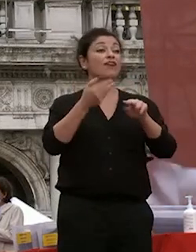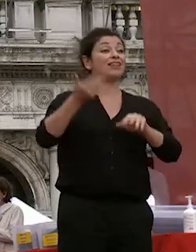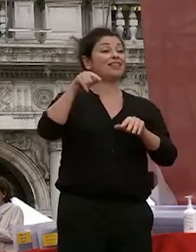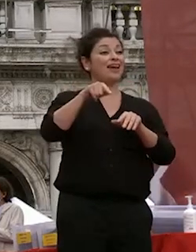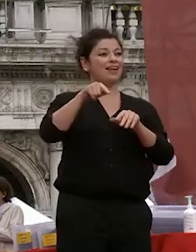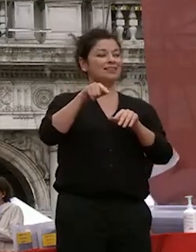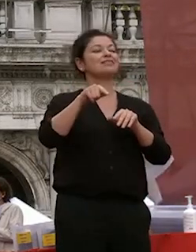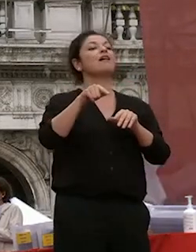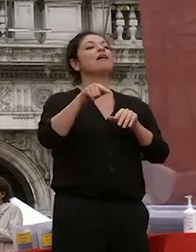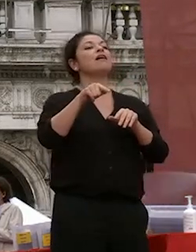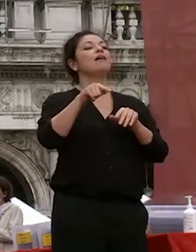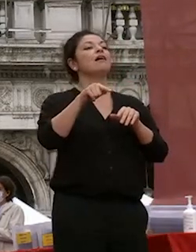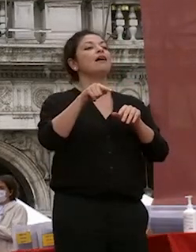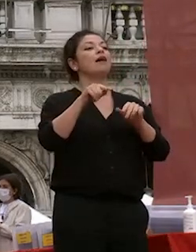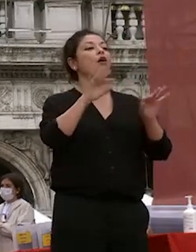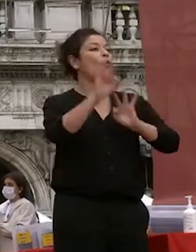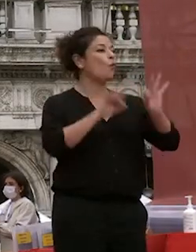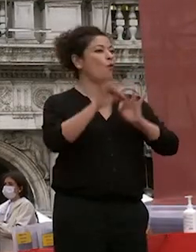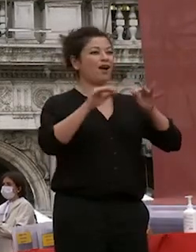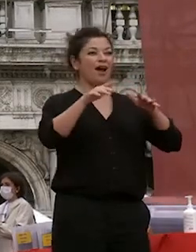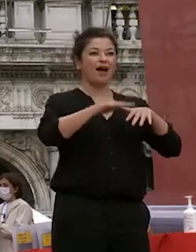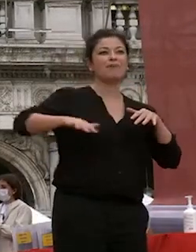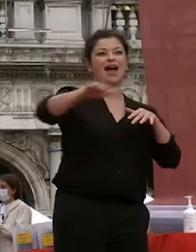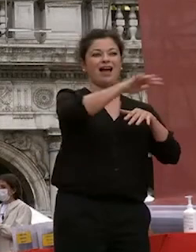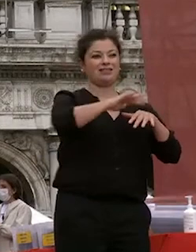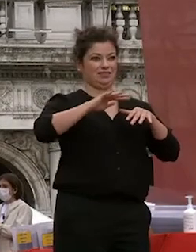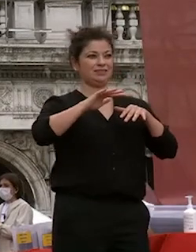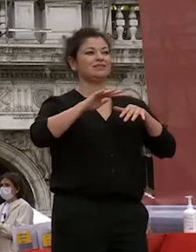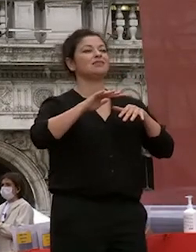al decoro della piazza e tutto quanto attiene a questi aspetti